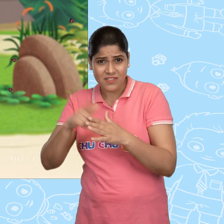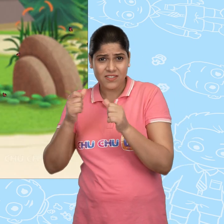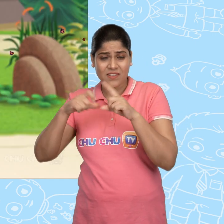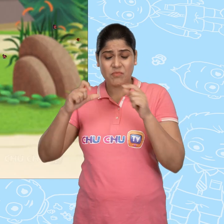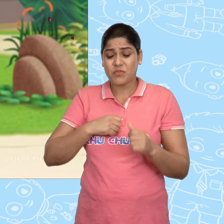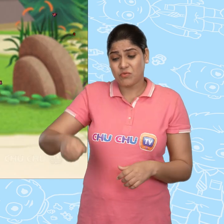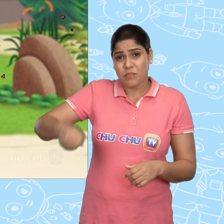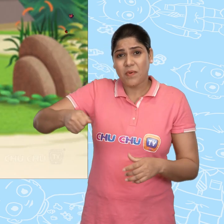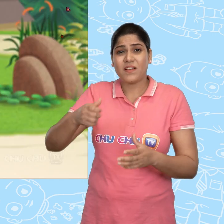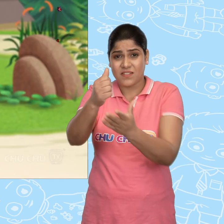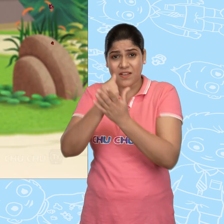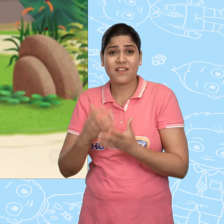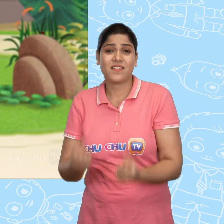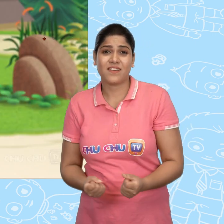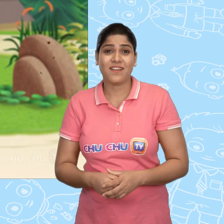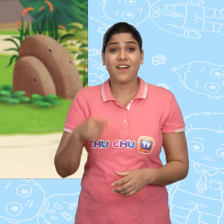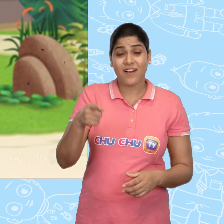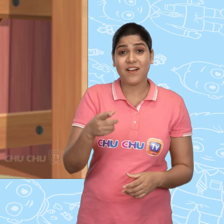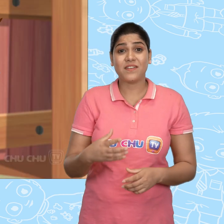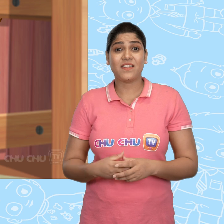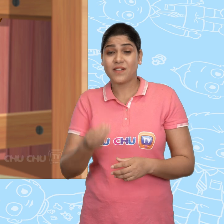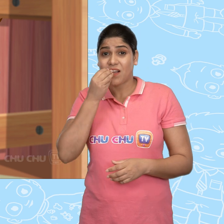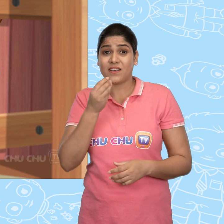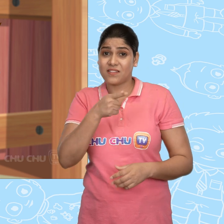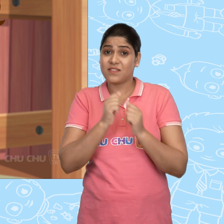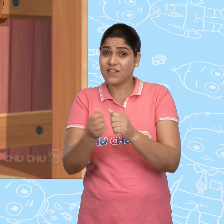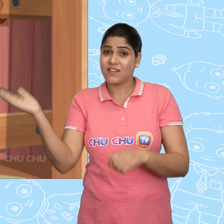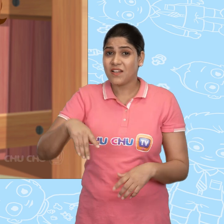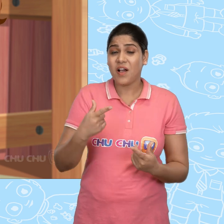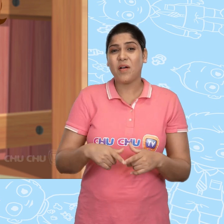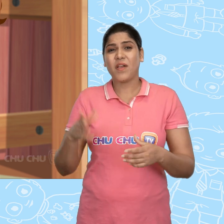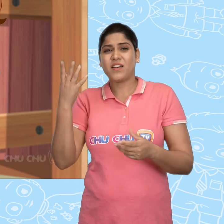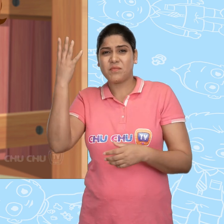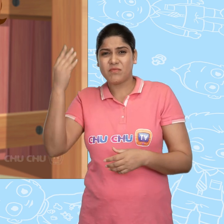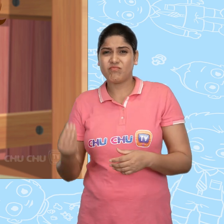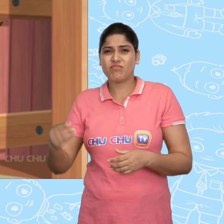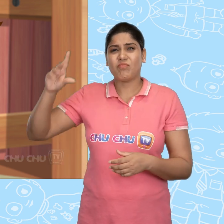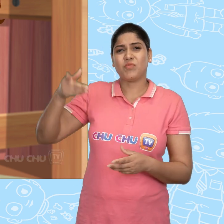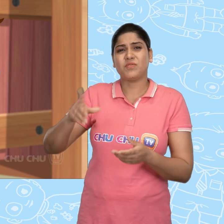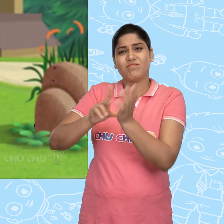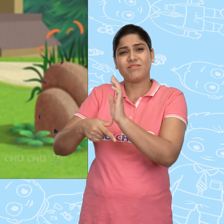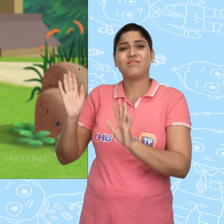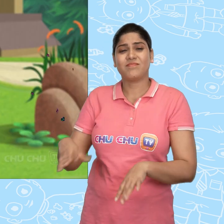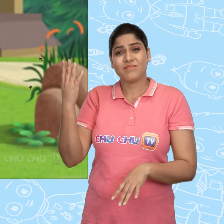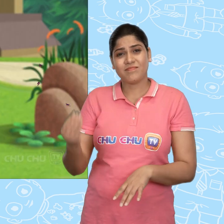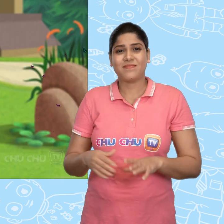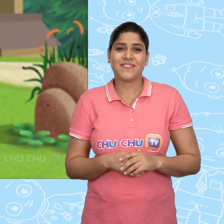मुझे कुछ थैले ले जाने में मदद चाहिए और हाँ अपने साथ अपना खाना भी ले आना. हमे आने में शाम हो जाएगी.